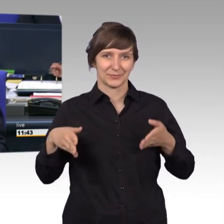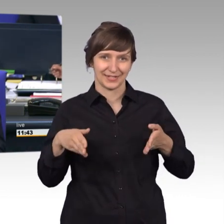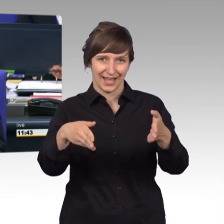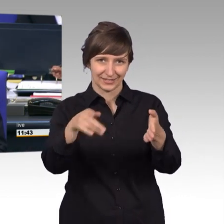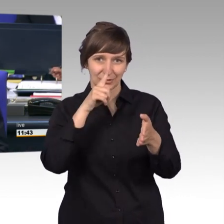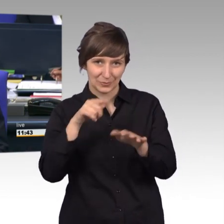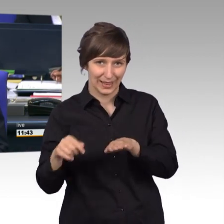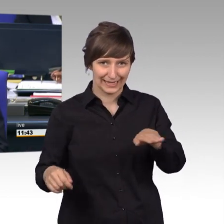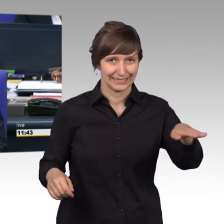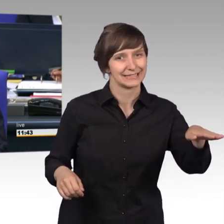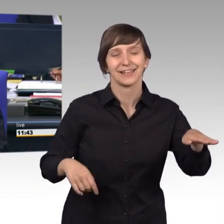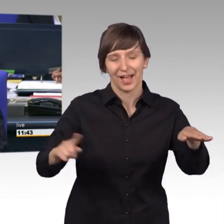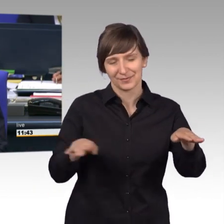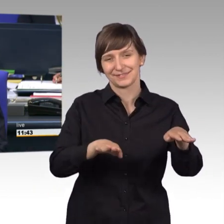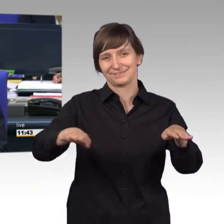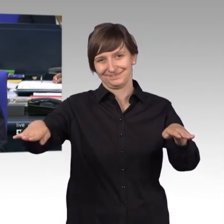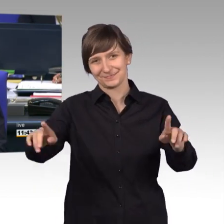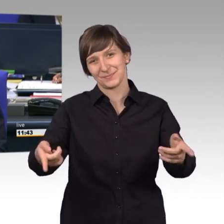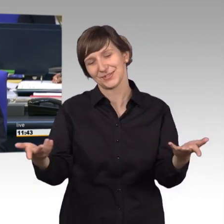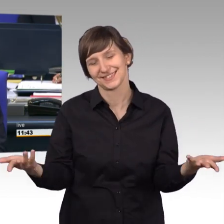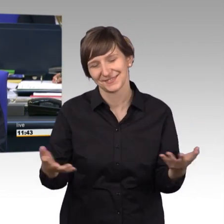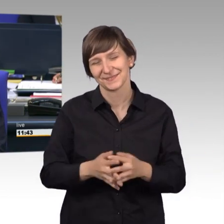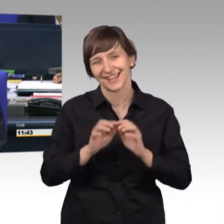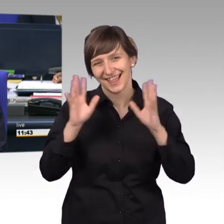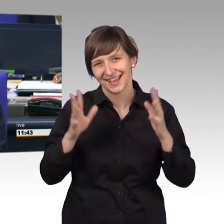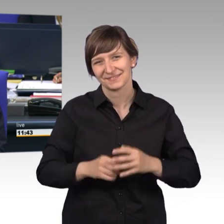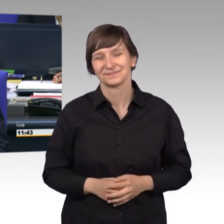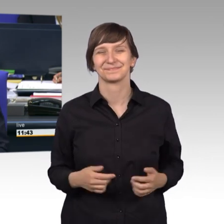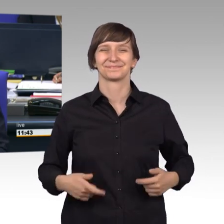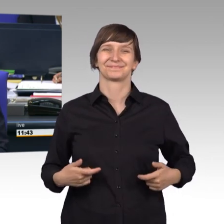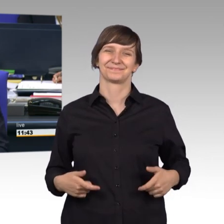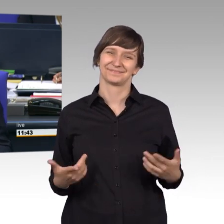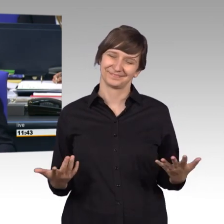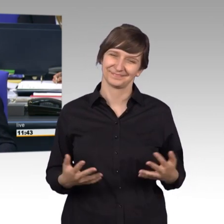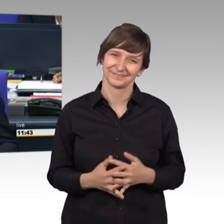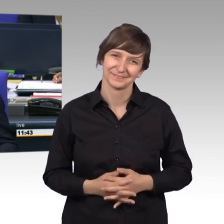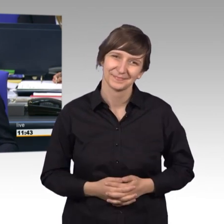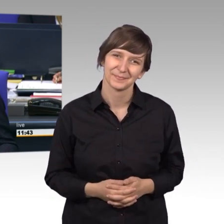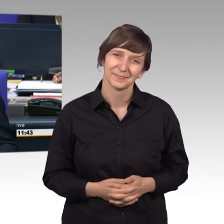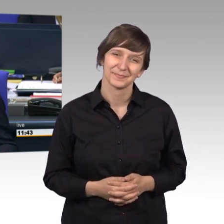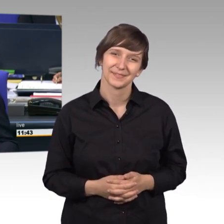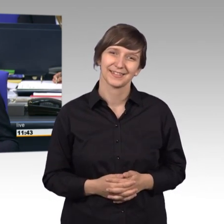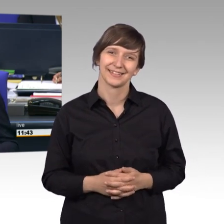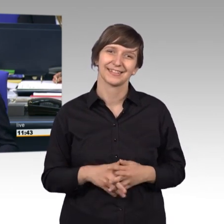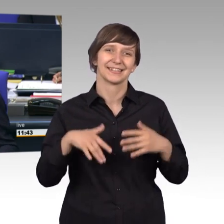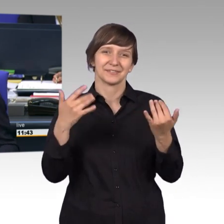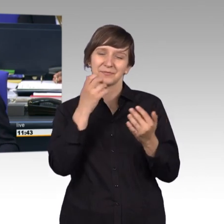Als nächstes, als nächstes erteile ich das [Zwischenruf] Wir meinen das jetzt nicht logisch sondern faktisch, Frau Kollegin.